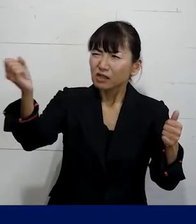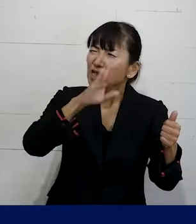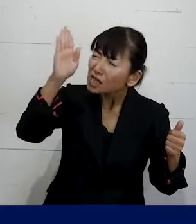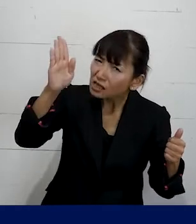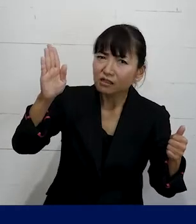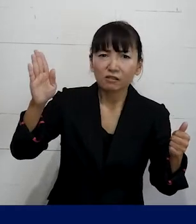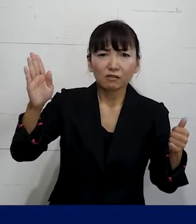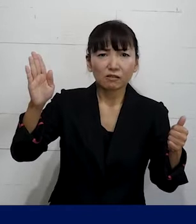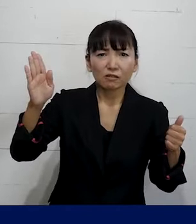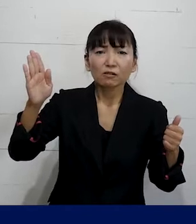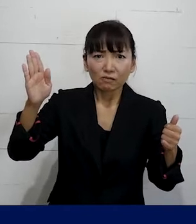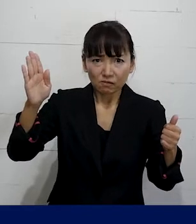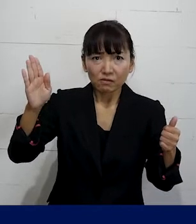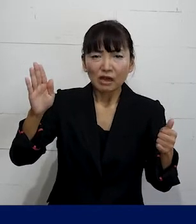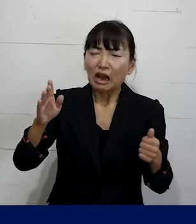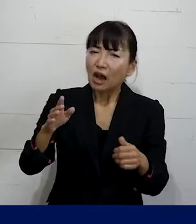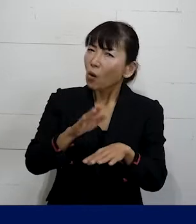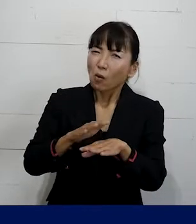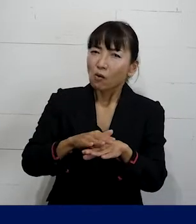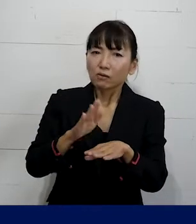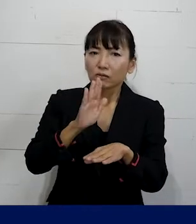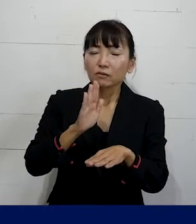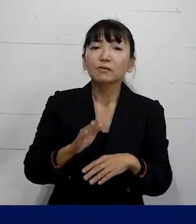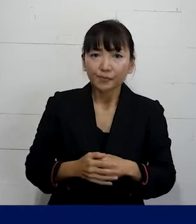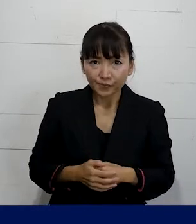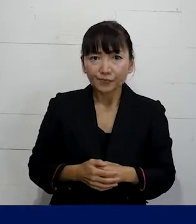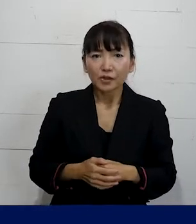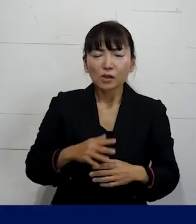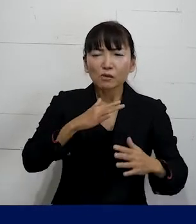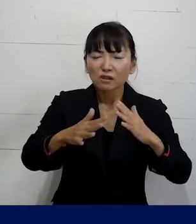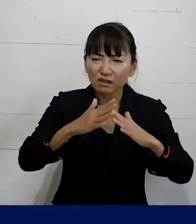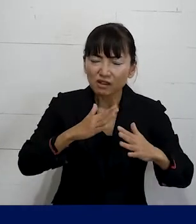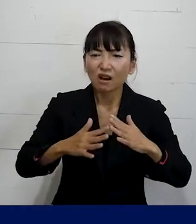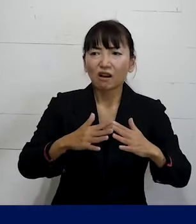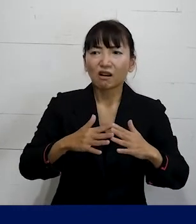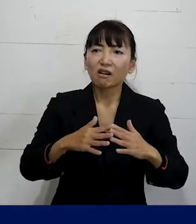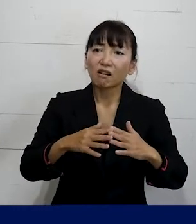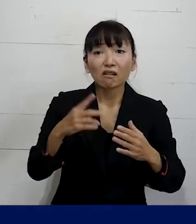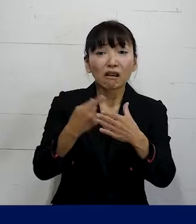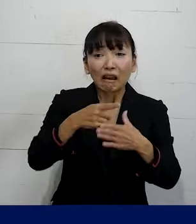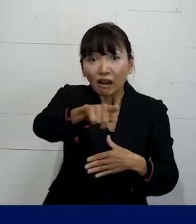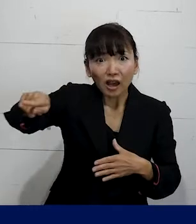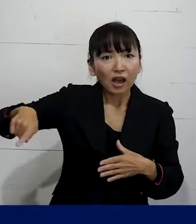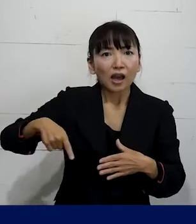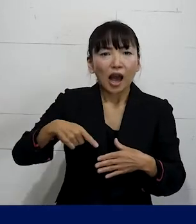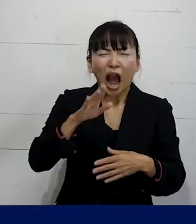というようなことを言うのではなくて こういう噂が平気でされるような職場では